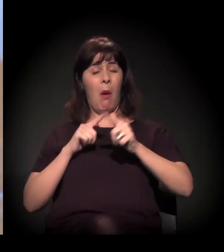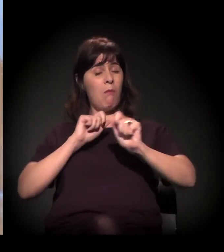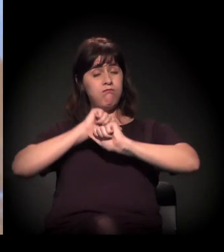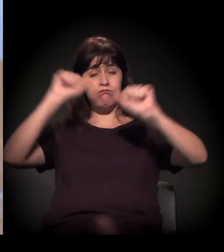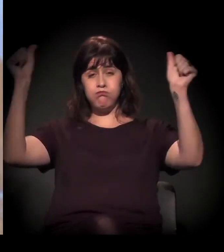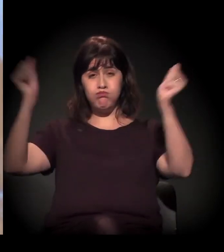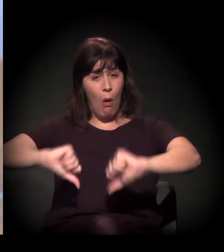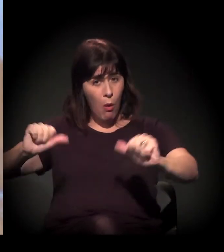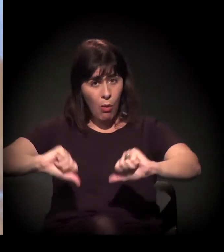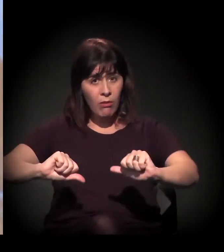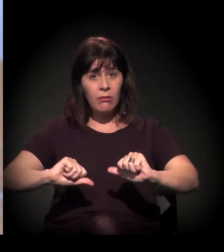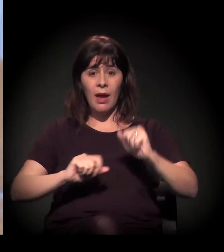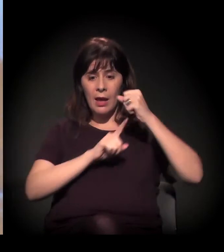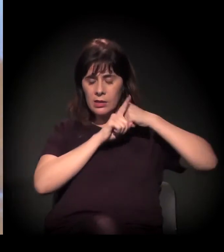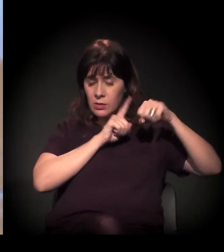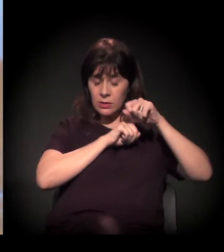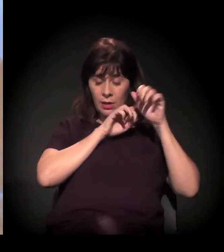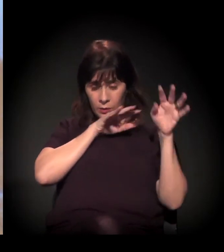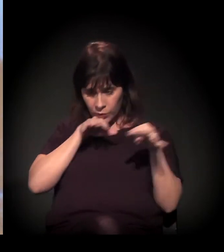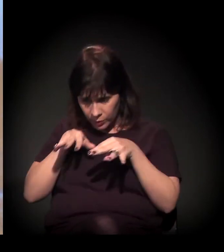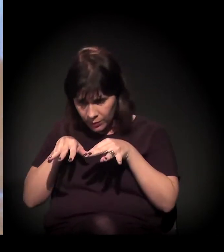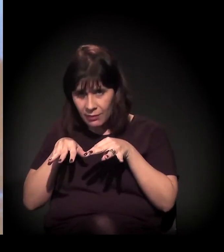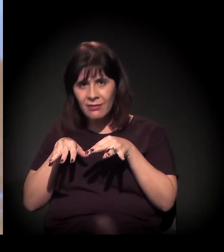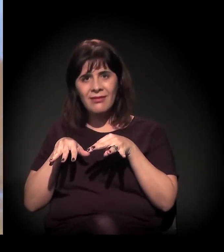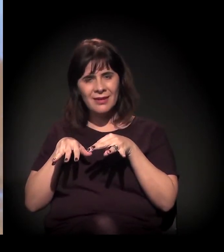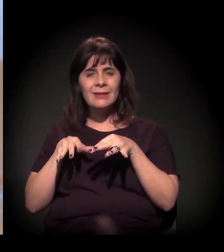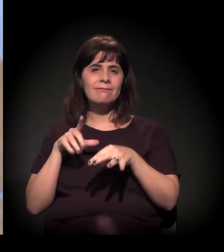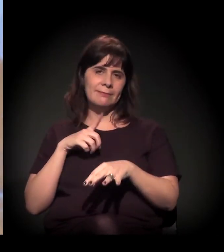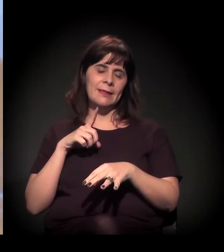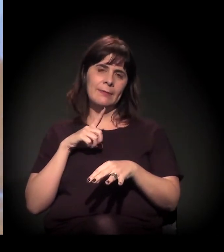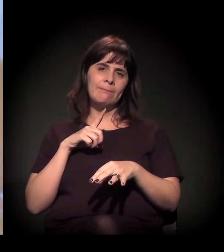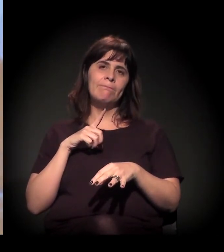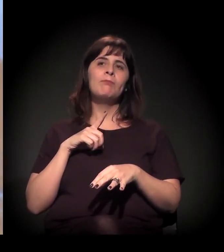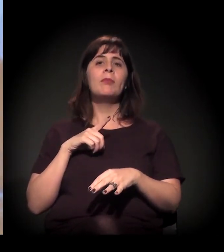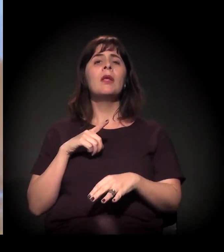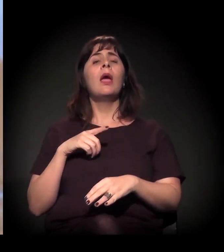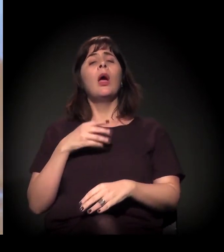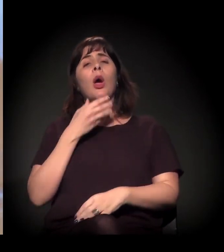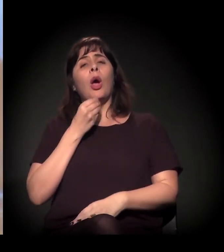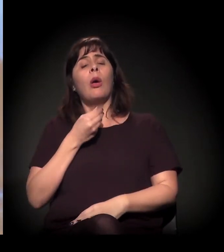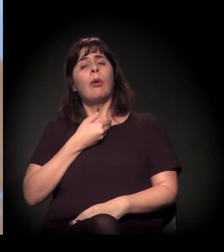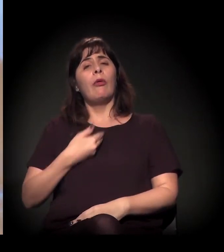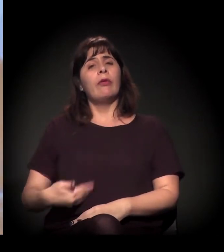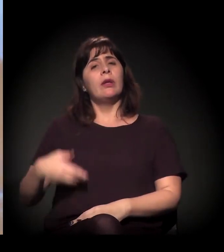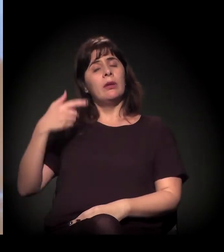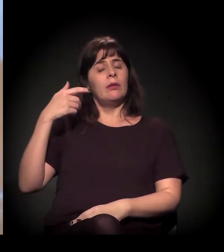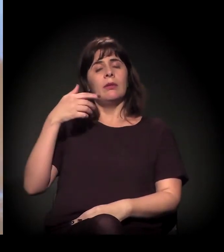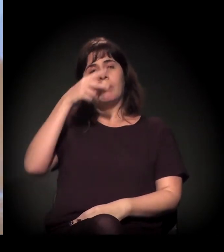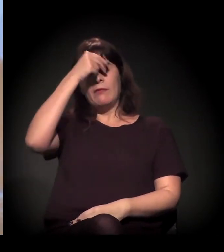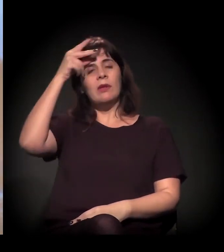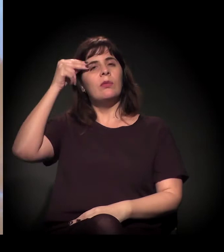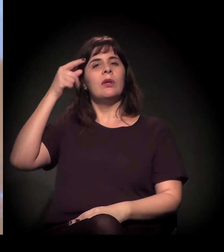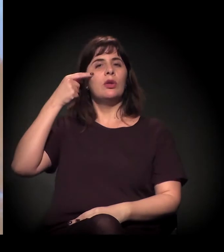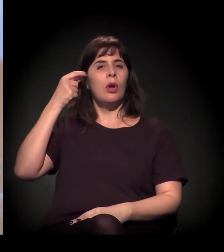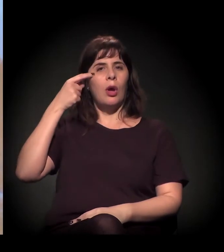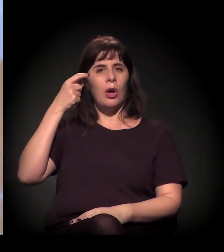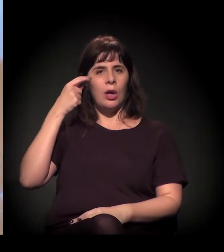Realmente, desde que o João Dória assumiu, teve um recrudescimento da violência na Cracolândia.